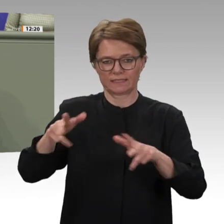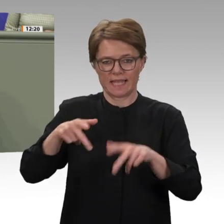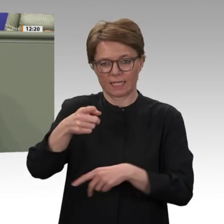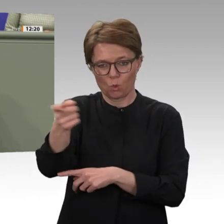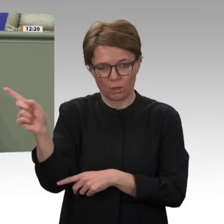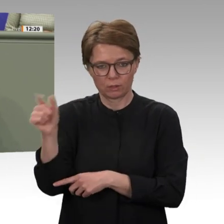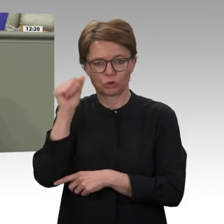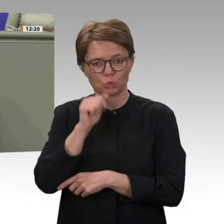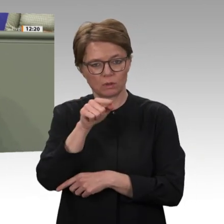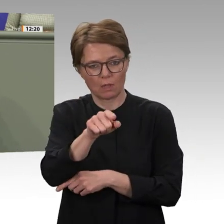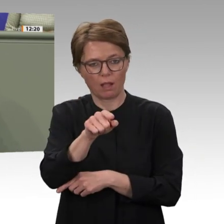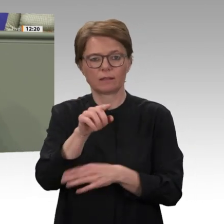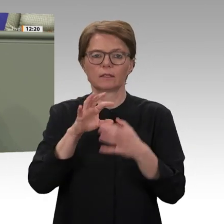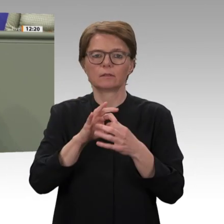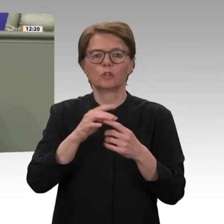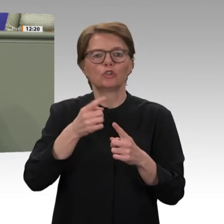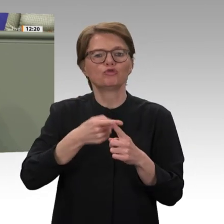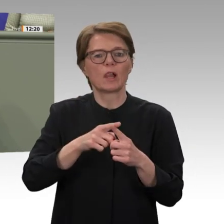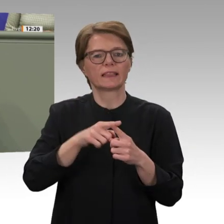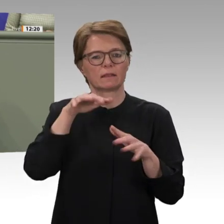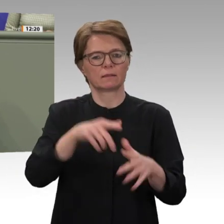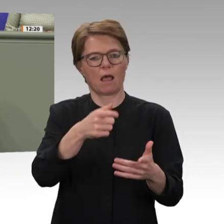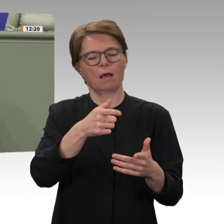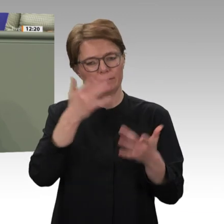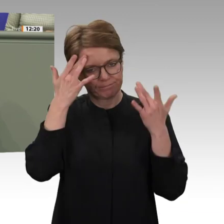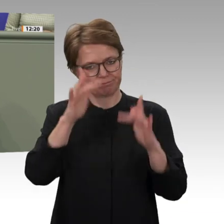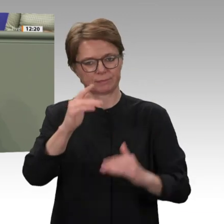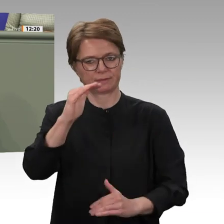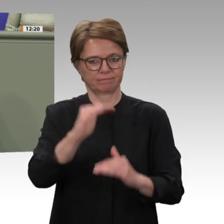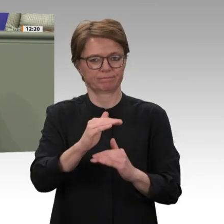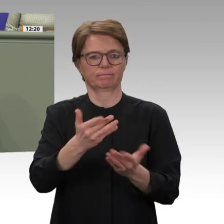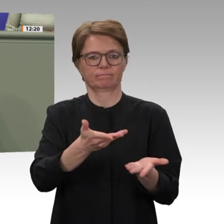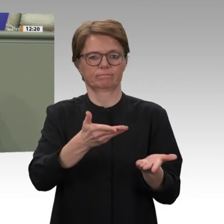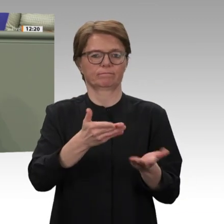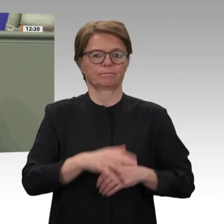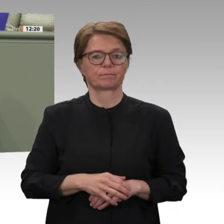einer solchen Strategie im Rahmen der parlamentarischen Beratungen der nachhaltigere Weg gewesen.